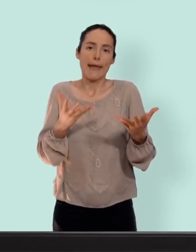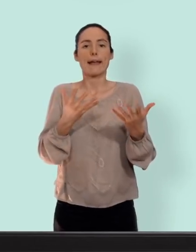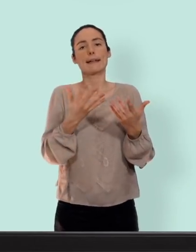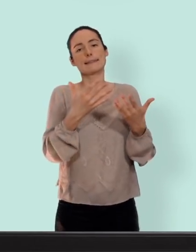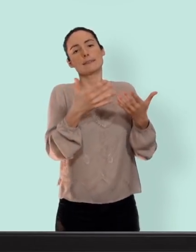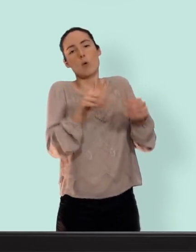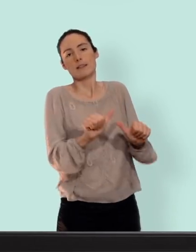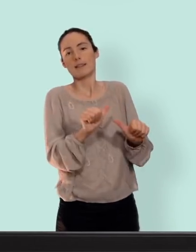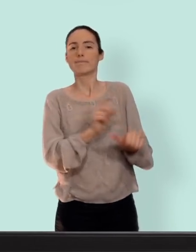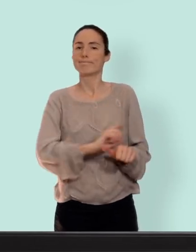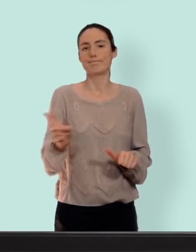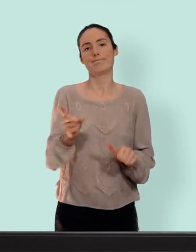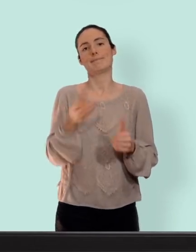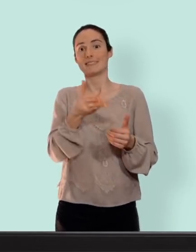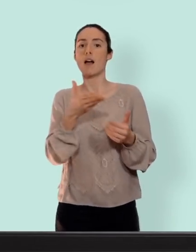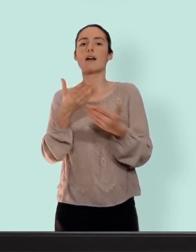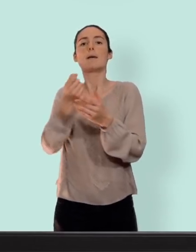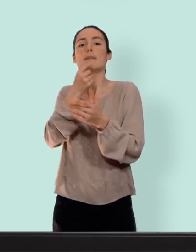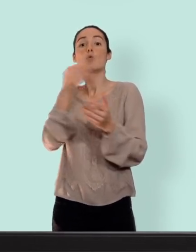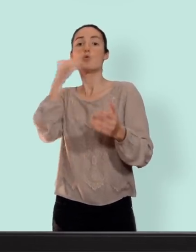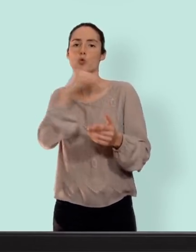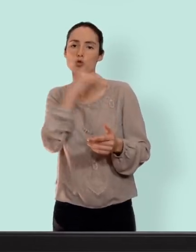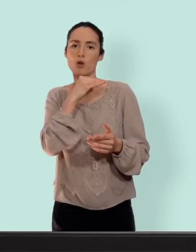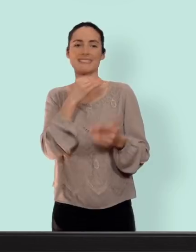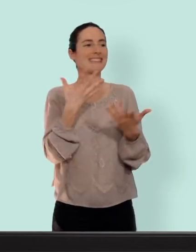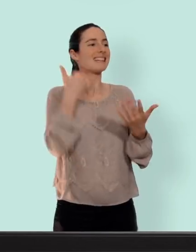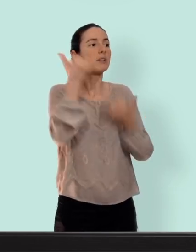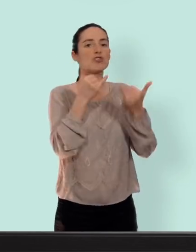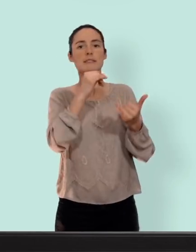contraception c'est la pilule d'urgence à prendre en cas d'accident que ce soit